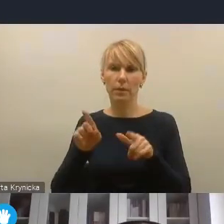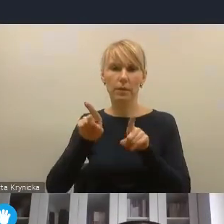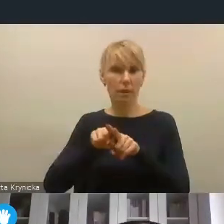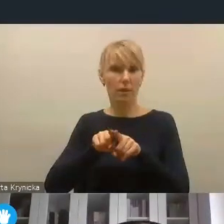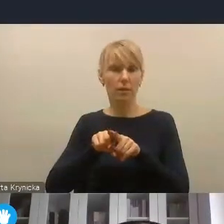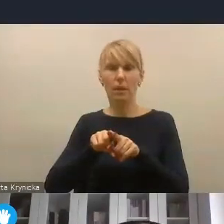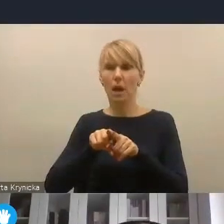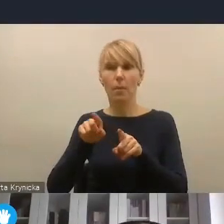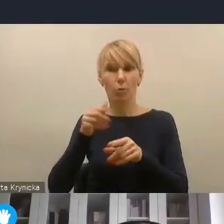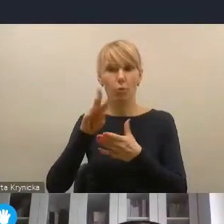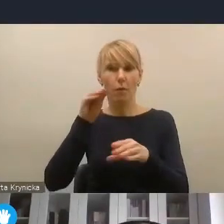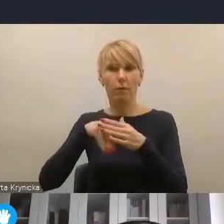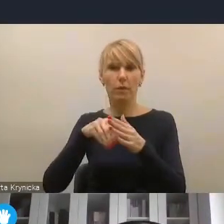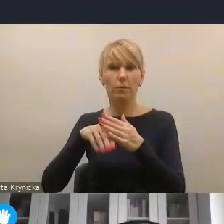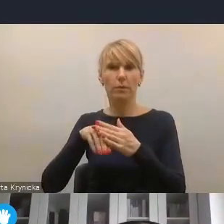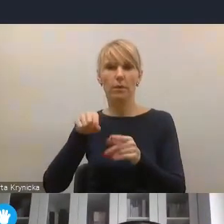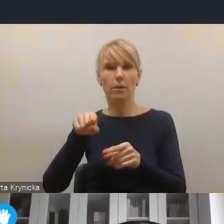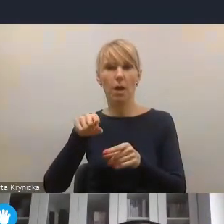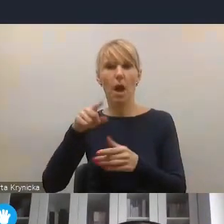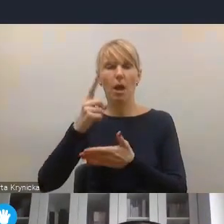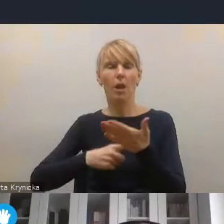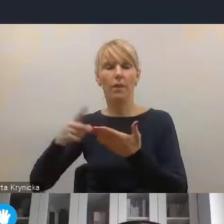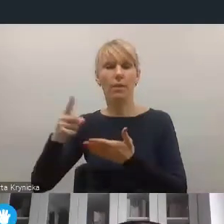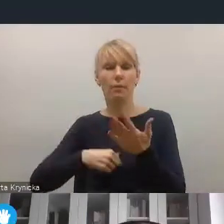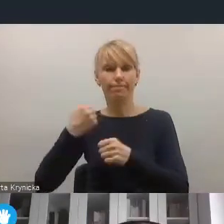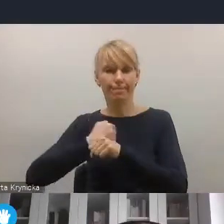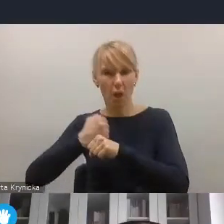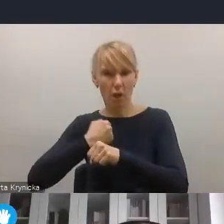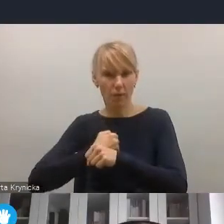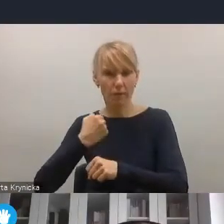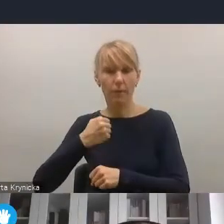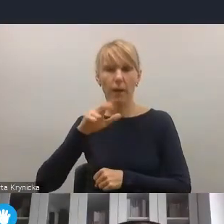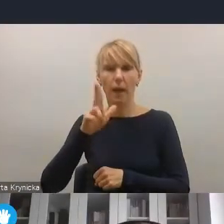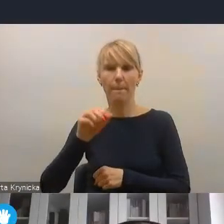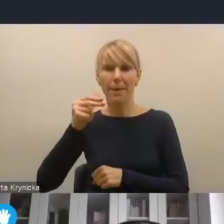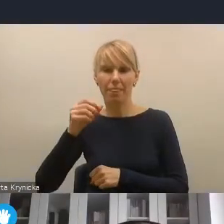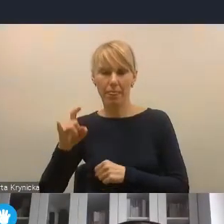Więc ten segment lokalnej energetyki i lokalnej transformacji energetycznej,